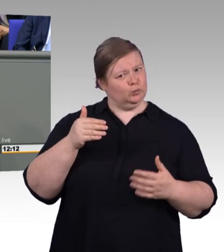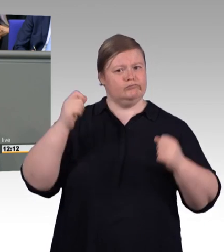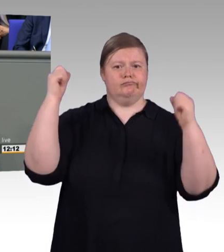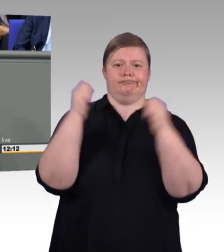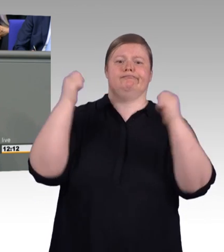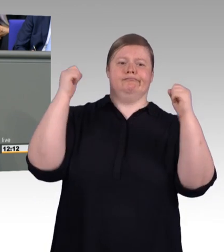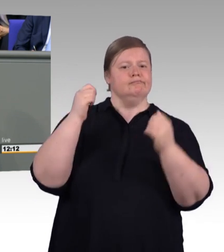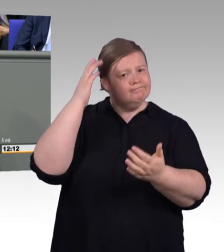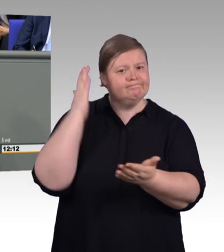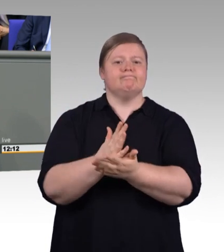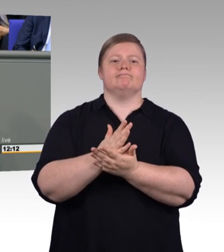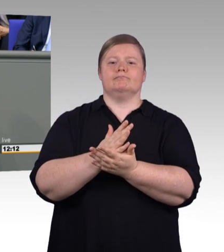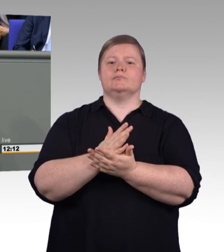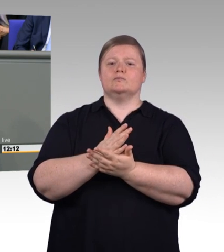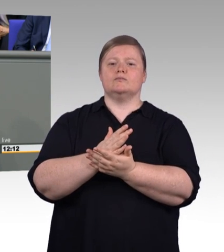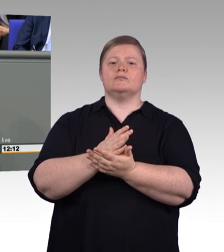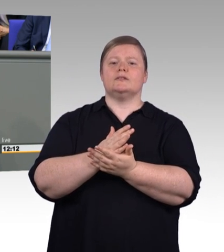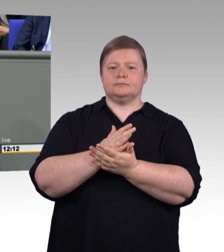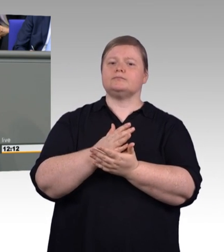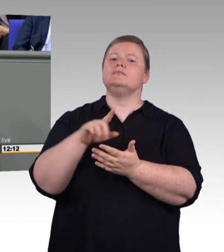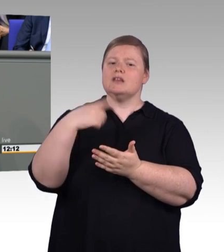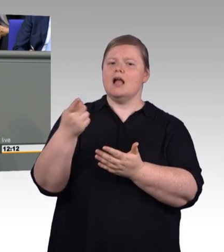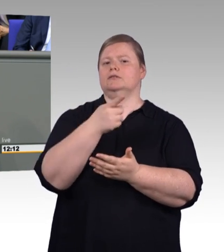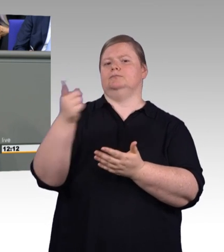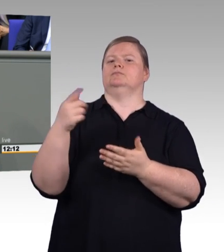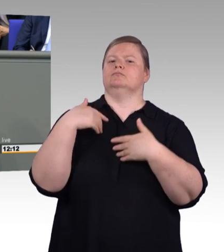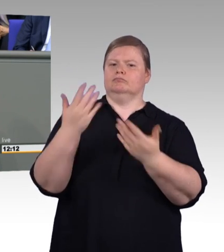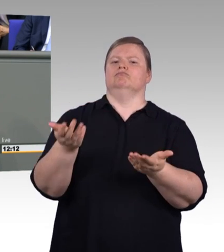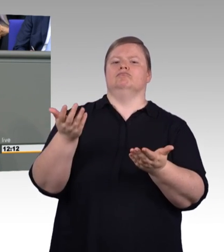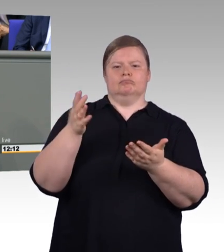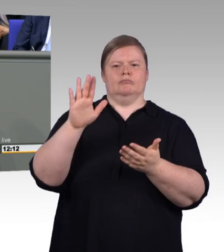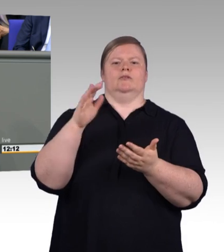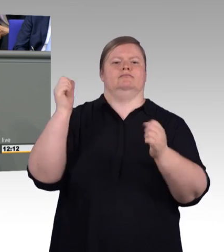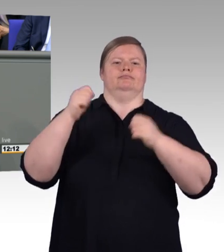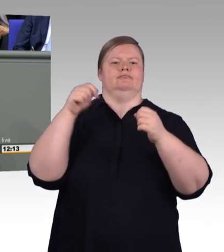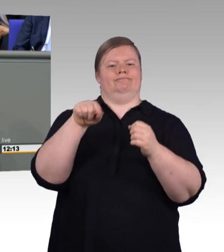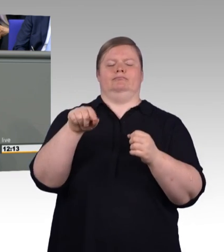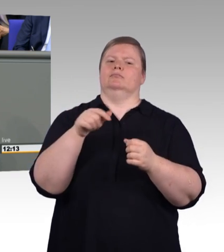schon ein höheres, eine bessere Ausbildungsvergütung vorgelegen hat. Das heißt, es betrifft einen kleinen Teil davon,